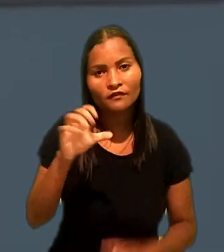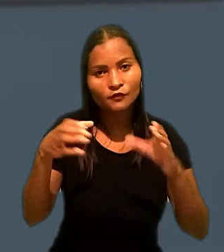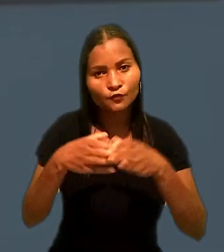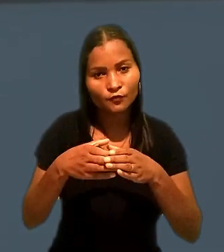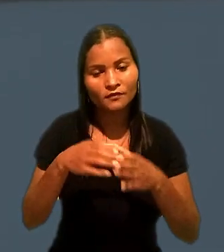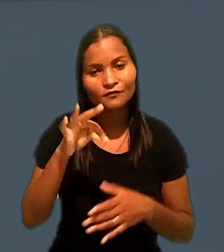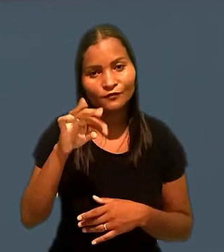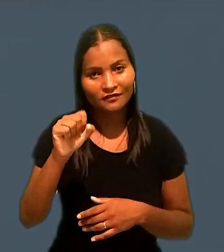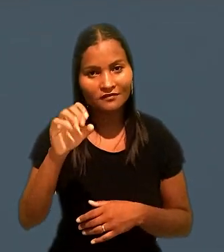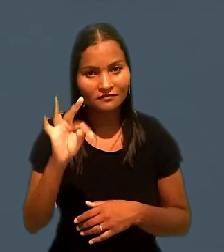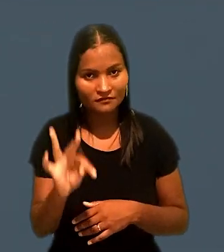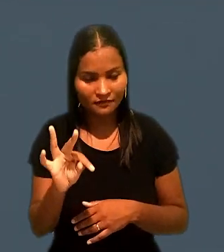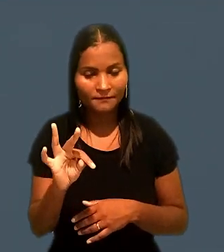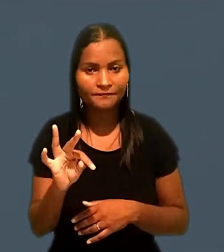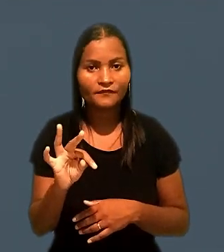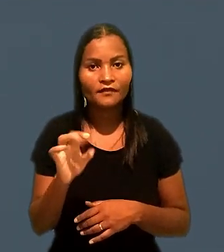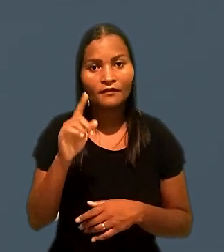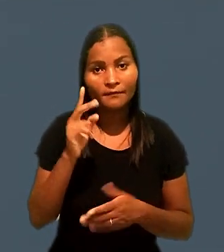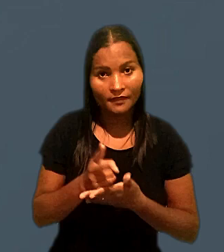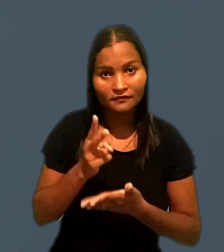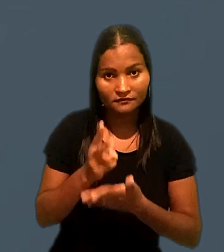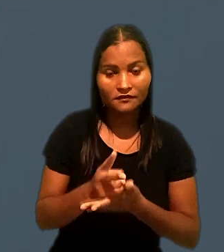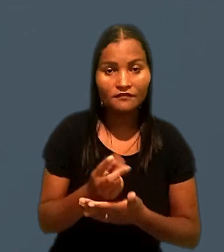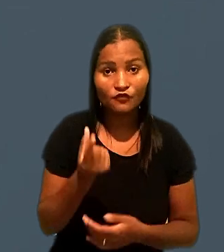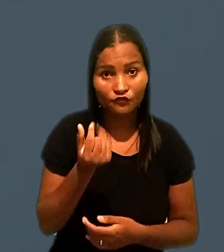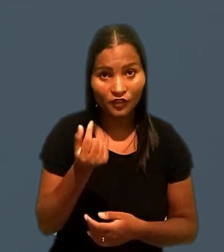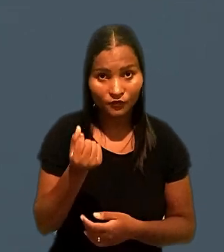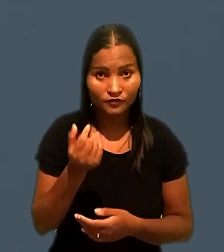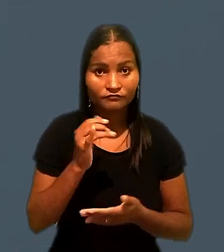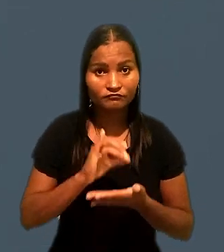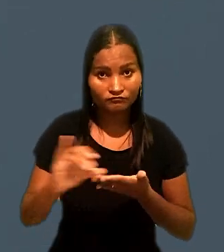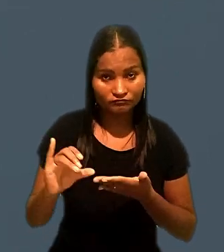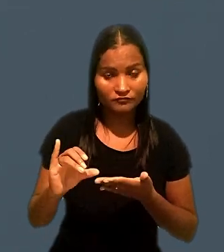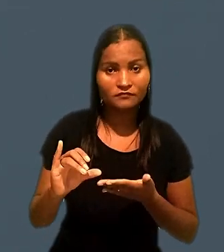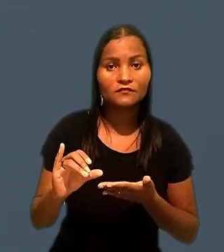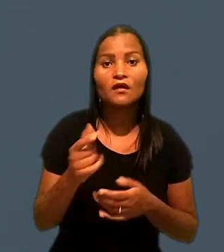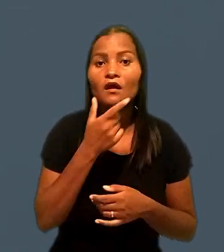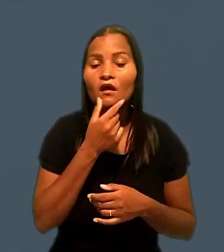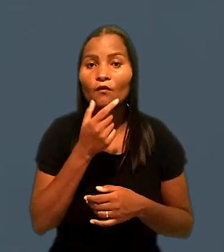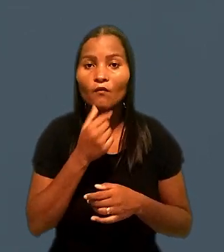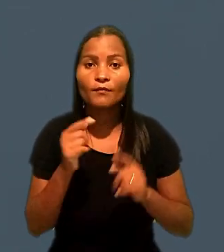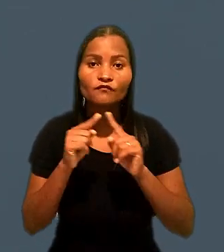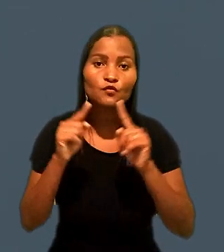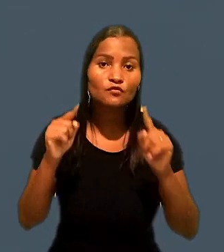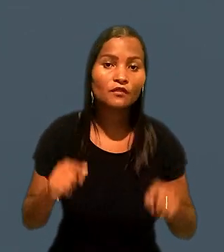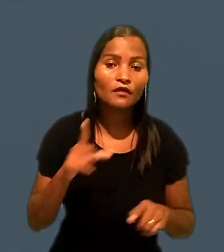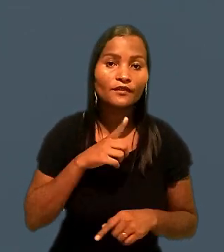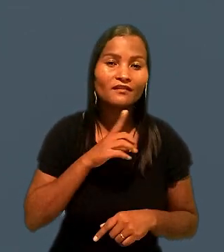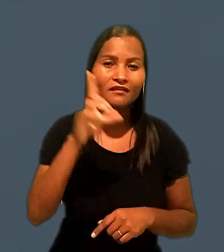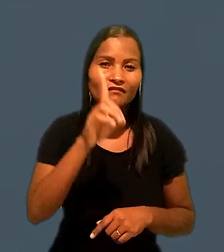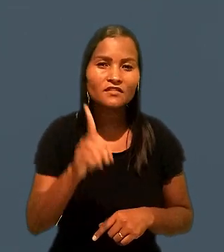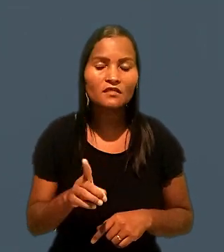A 8ª Turma do Tribunal Superior do Trabalho manteve o valor de indenização a um empregado com deficiência mental.